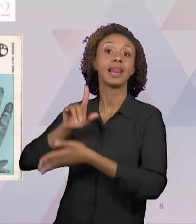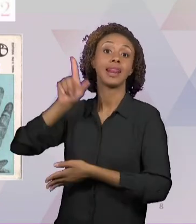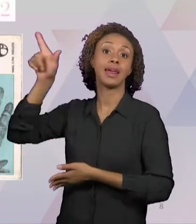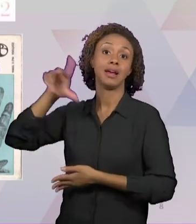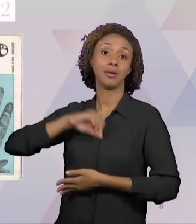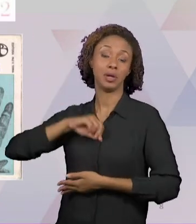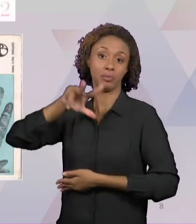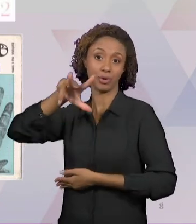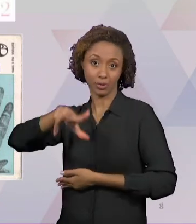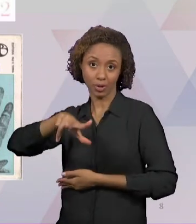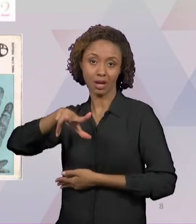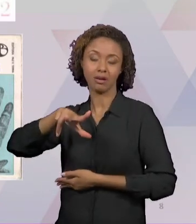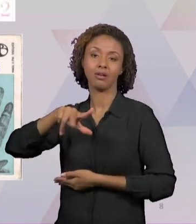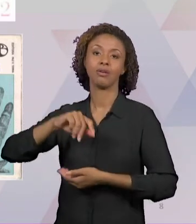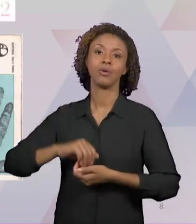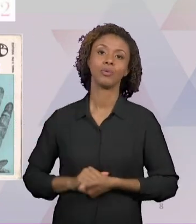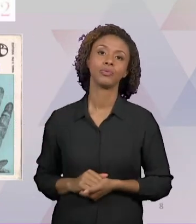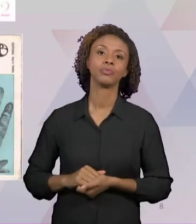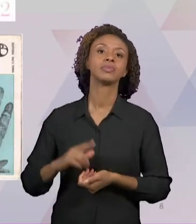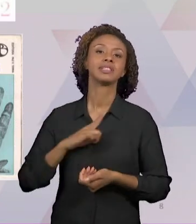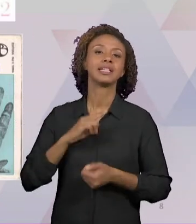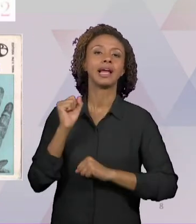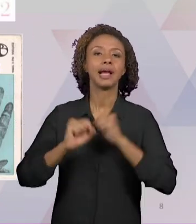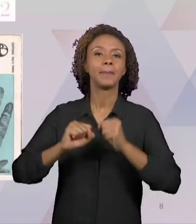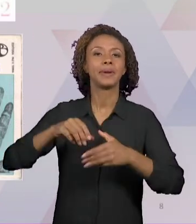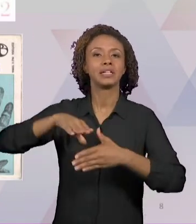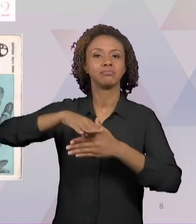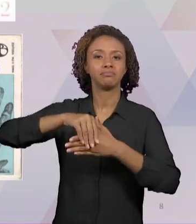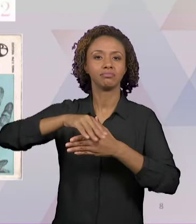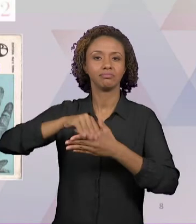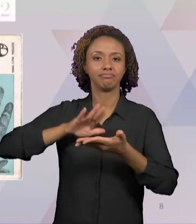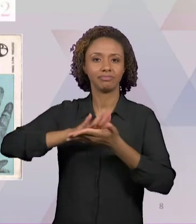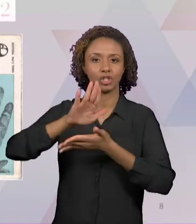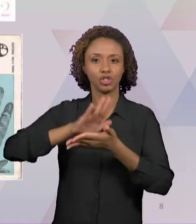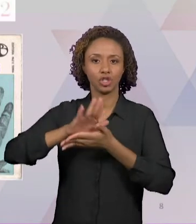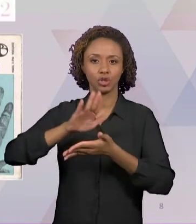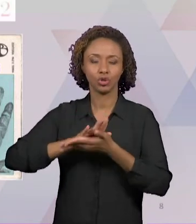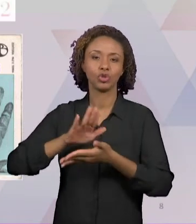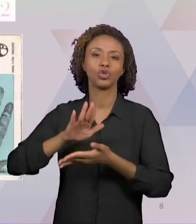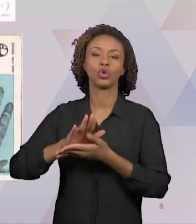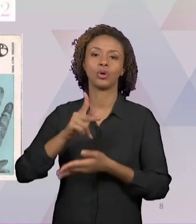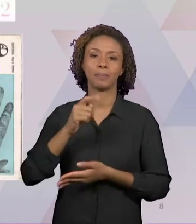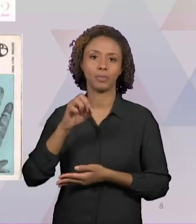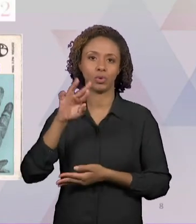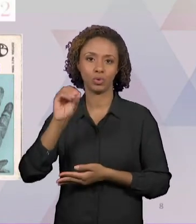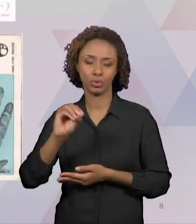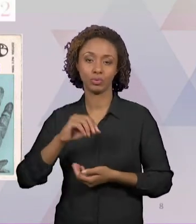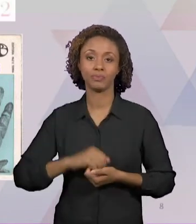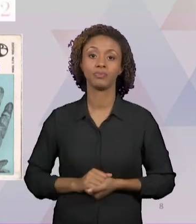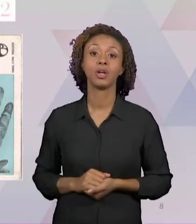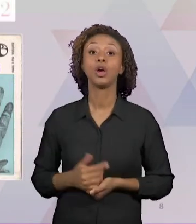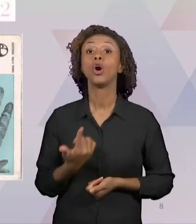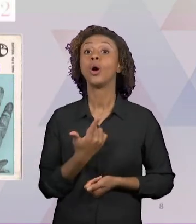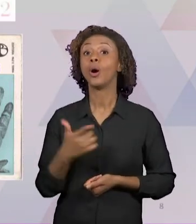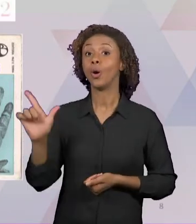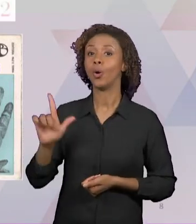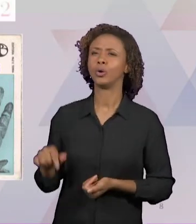PORTO EDITORA, DATADO DE 1999; E O OUTRO JÁ É UMA EDIÇÃO BEM MAIS ANTIGA, QUE É "FILOSOFIA DA